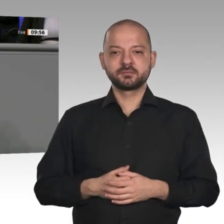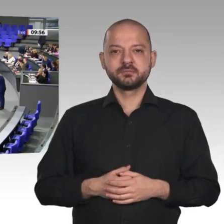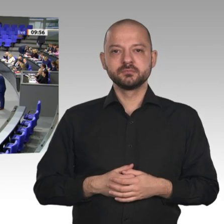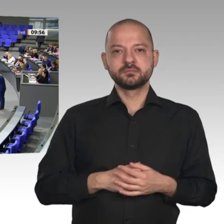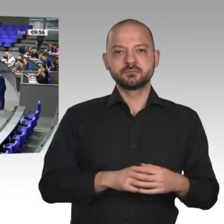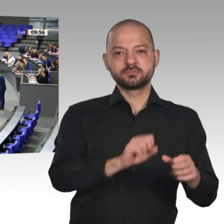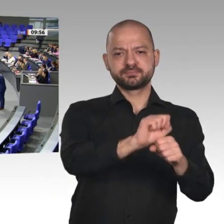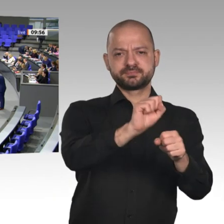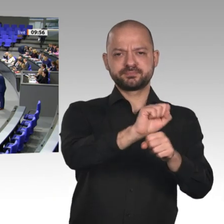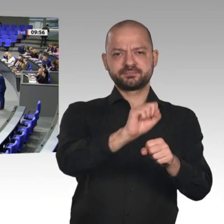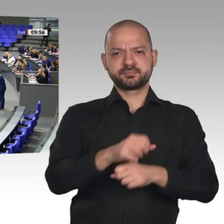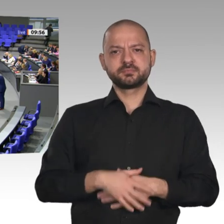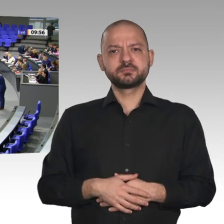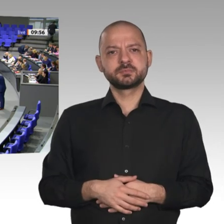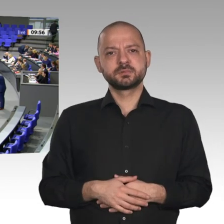ich erstaunlicherweise noch ein bisschen Zeit habe,